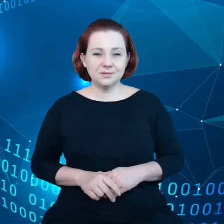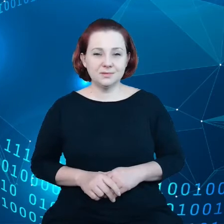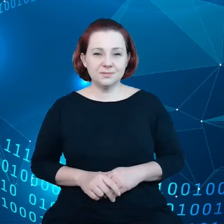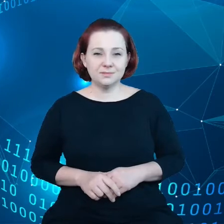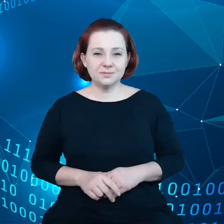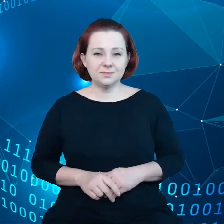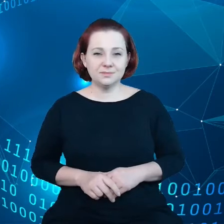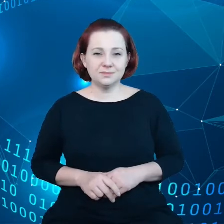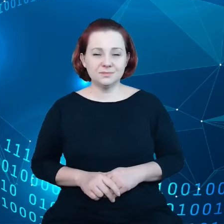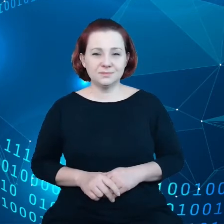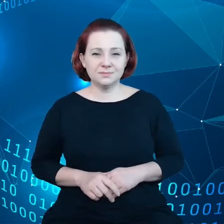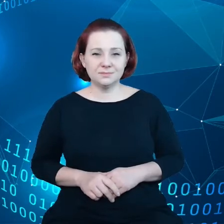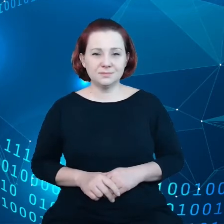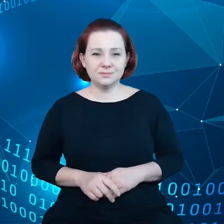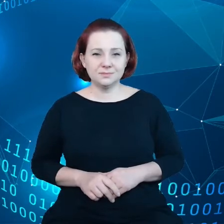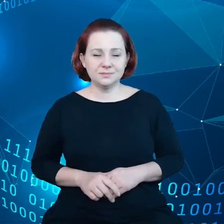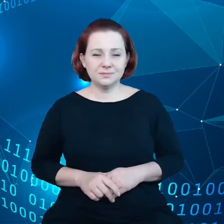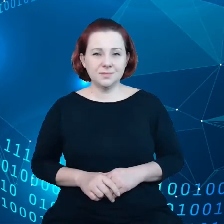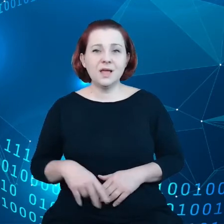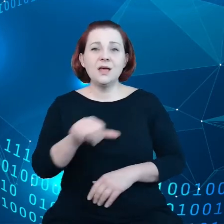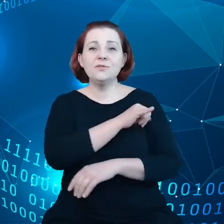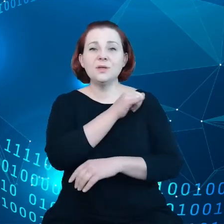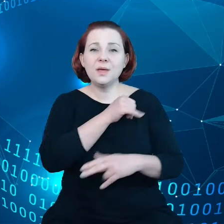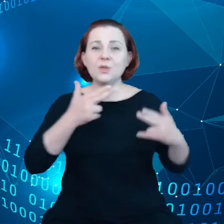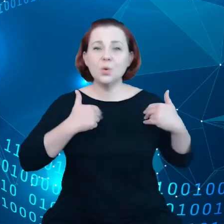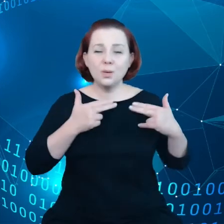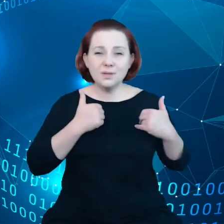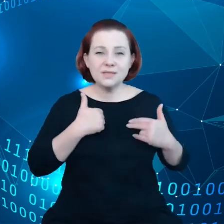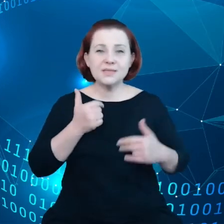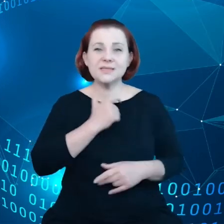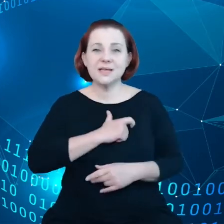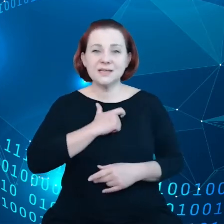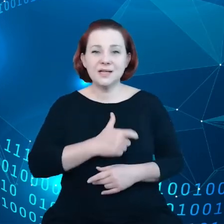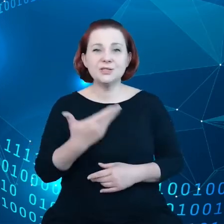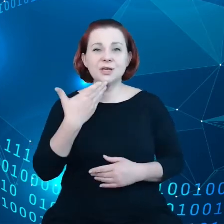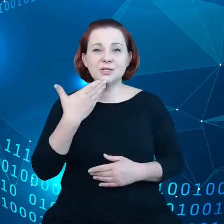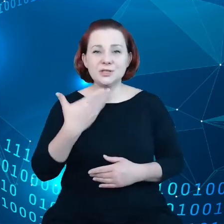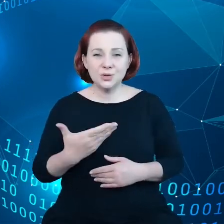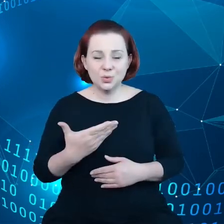W imieniu Komisji dziękuję serdecznie za zaproszenie.